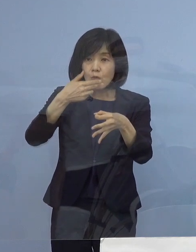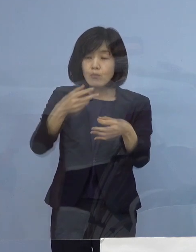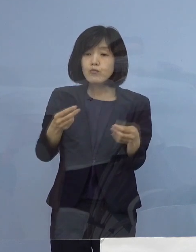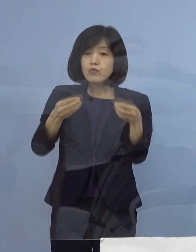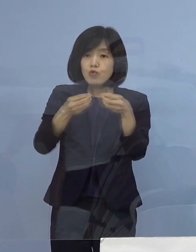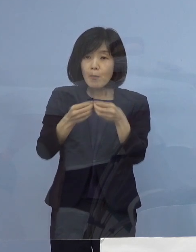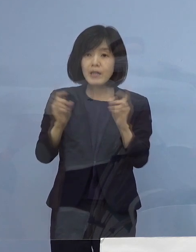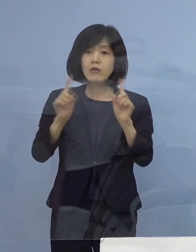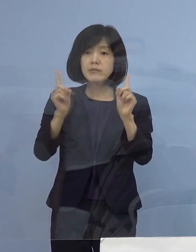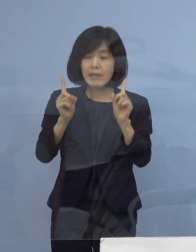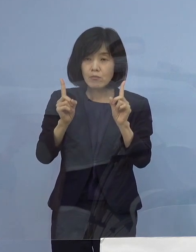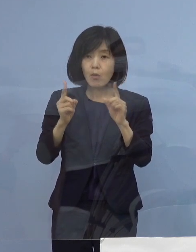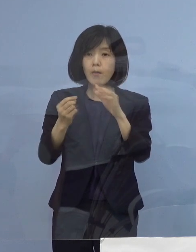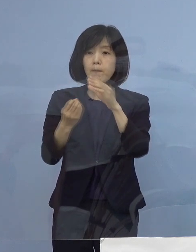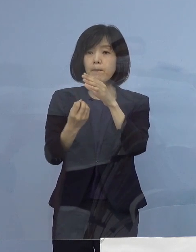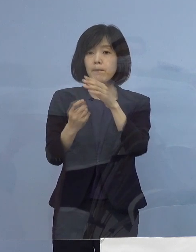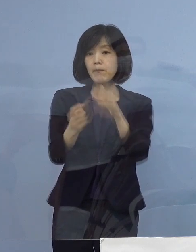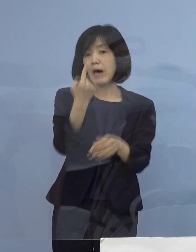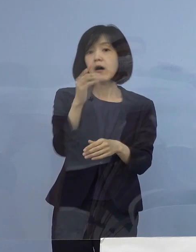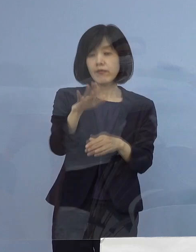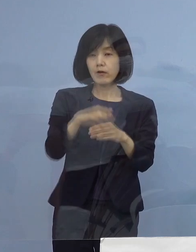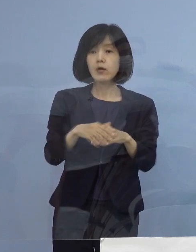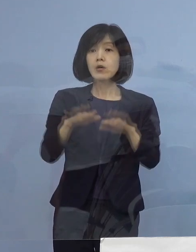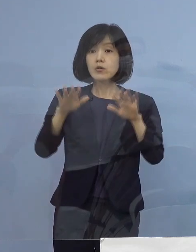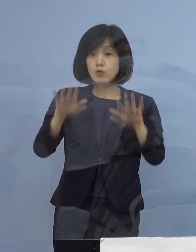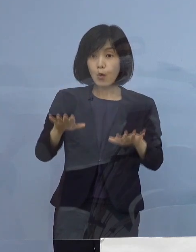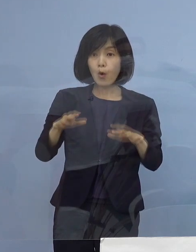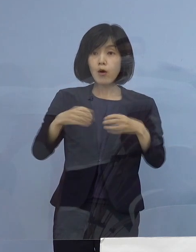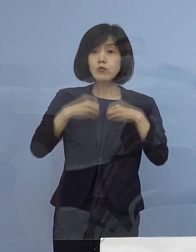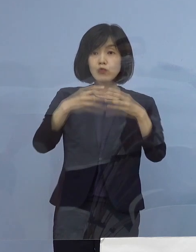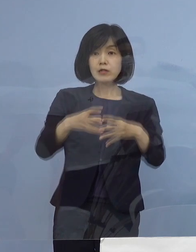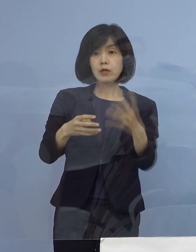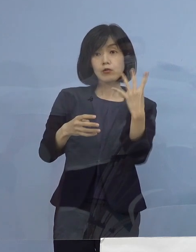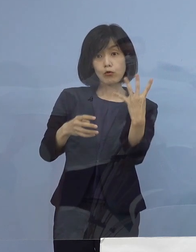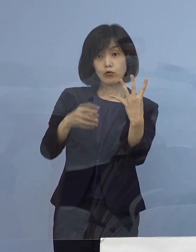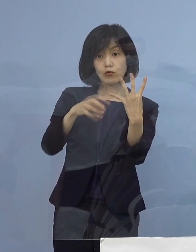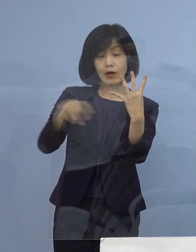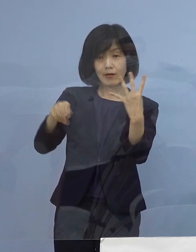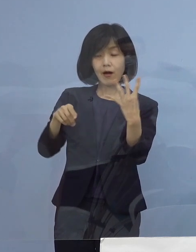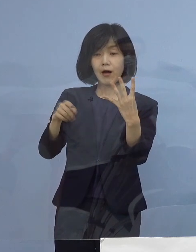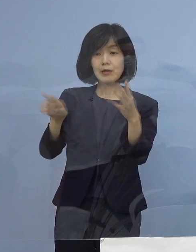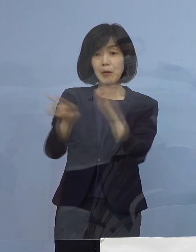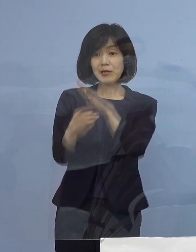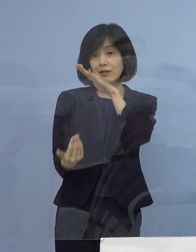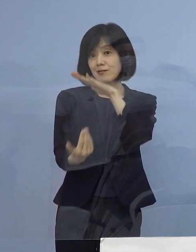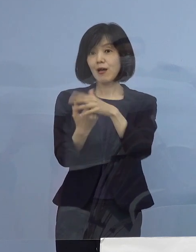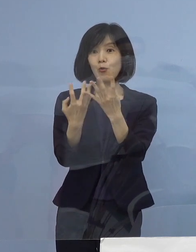特に本日確認された4例 過去最高の1日あたりということですが